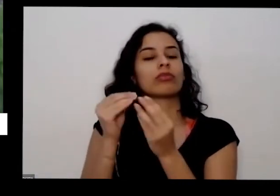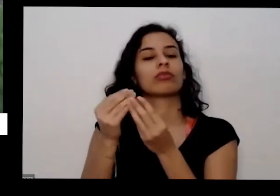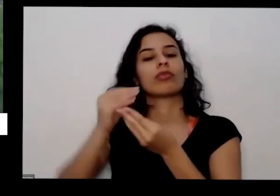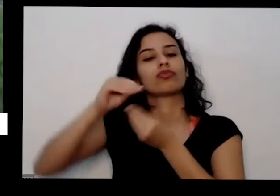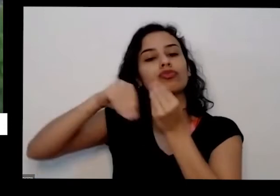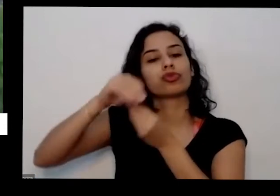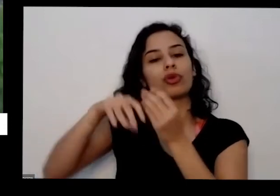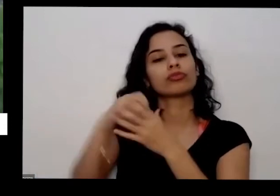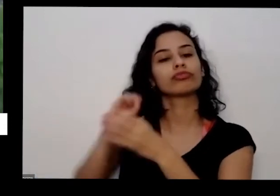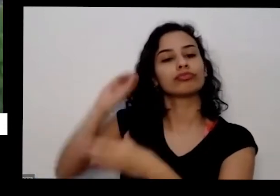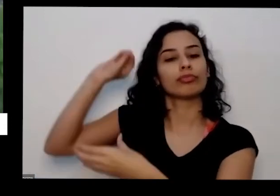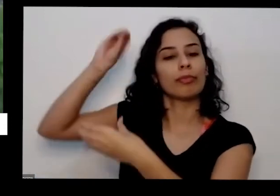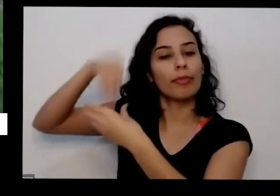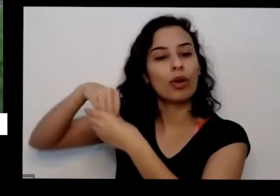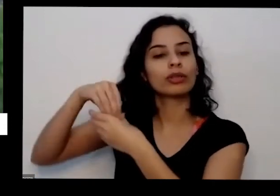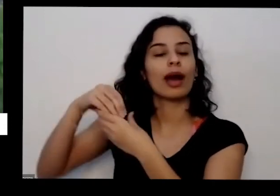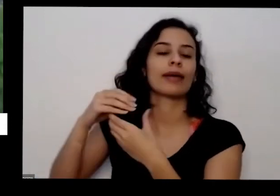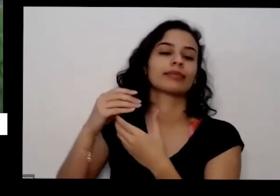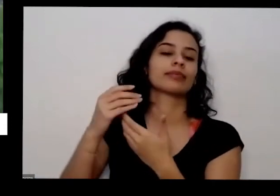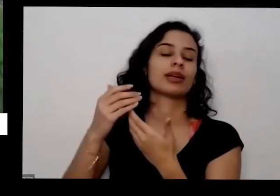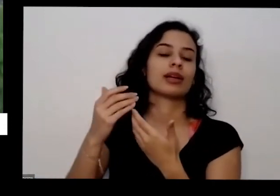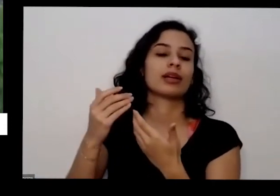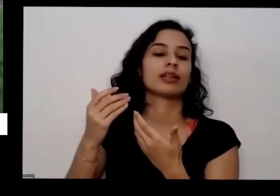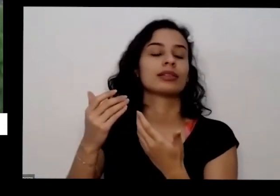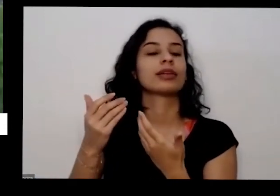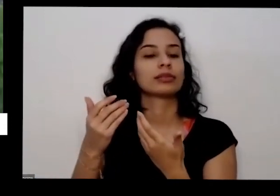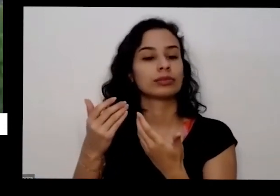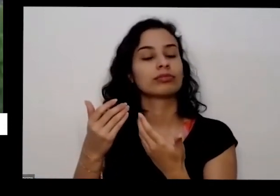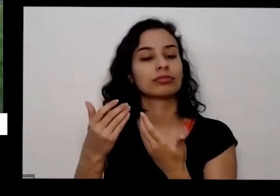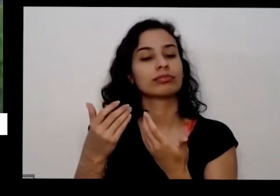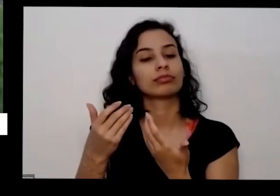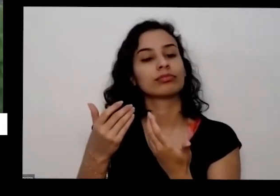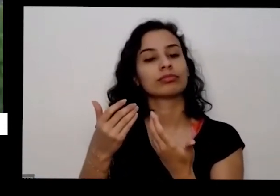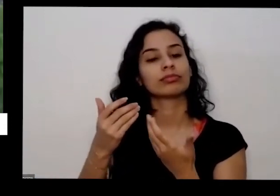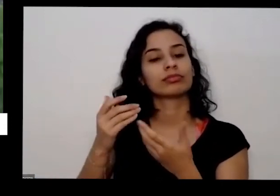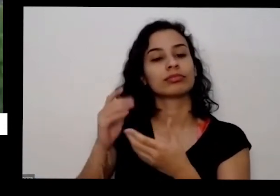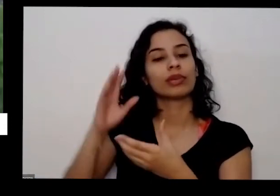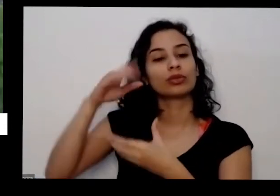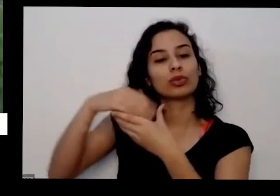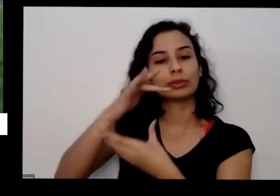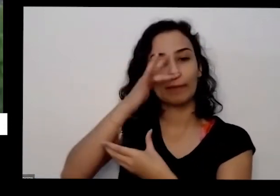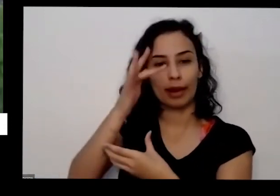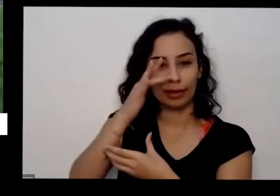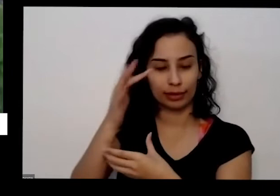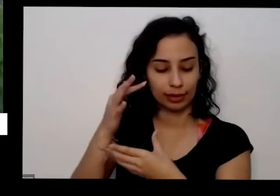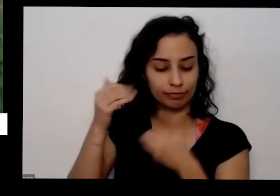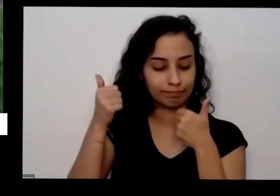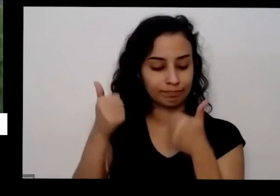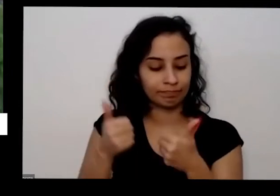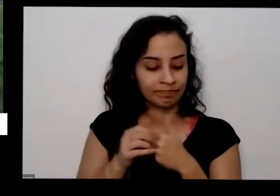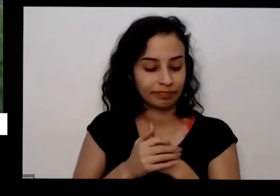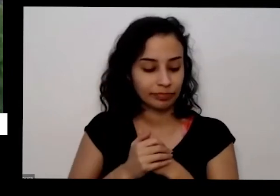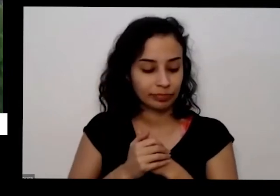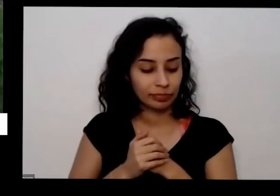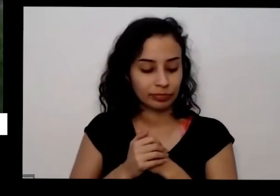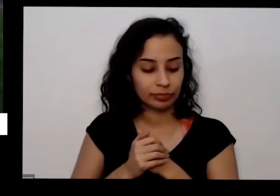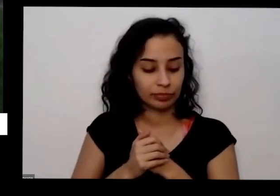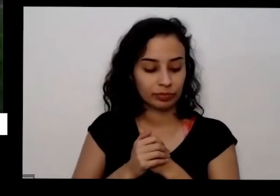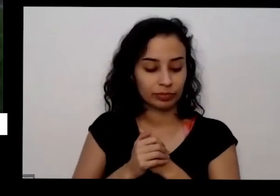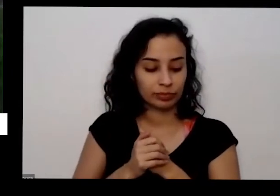para você colocar as pessoas por dias coloca no vazio que vai dar doce doce sobre a vai ser